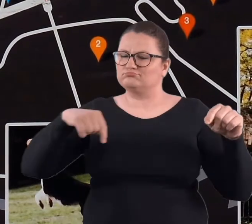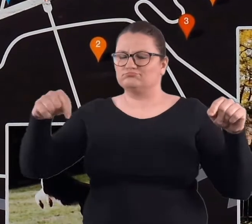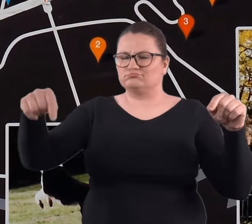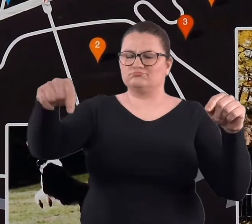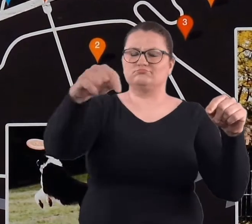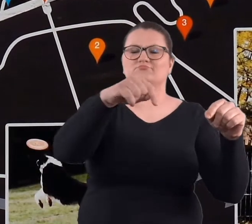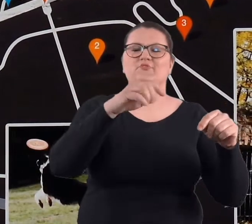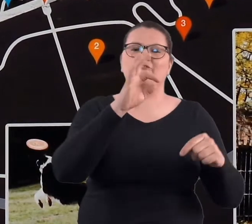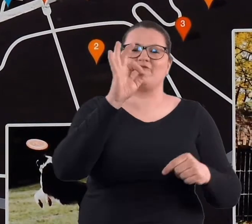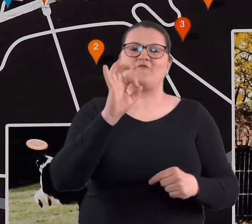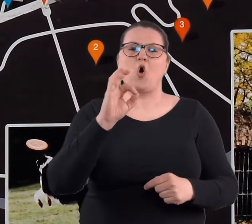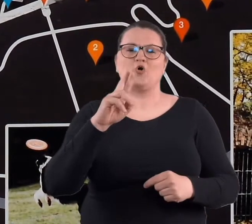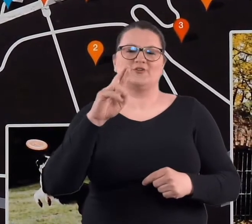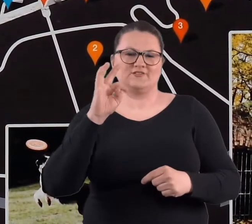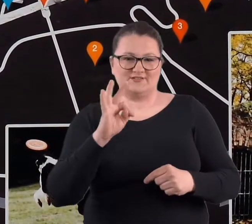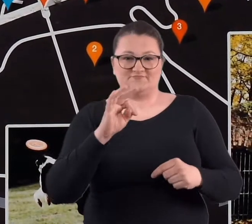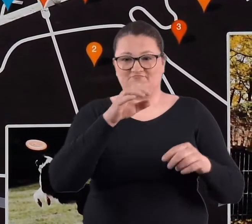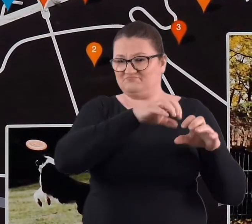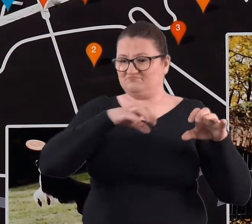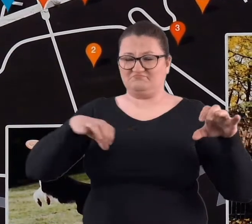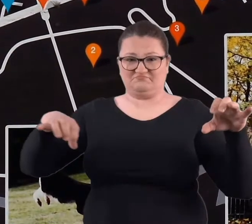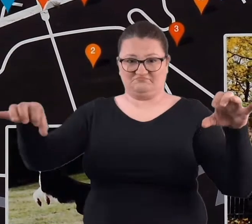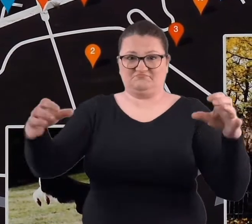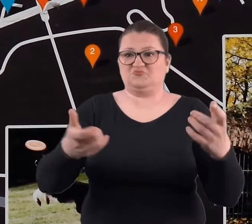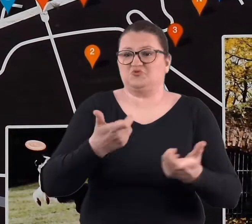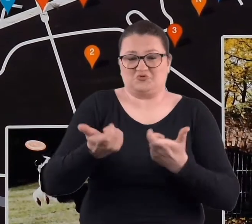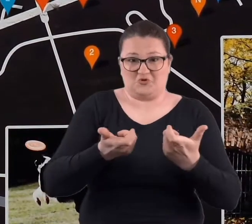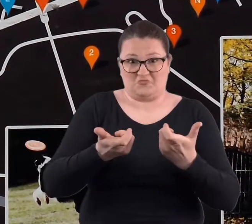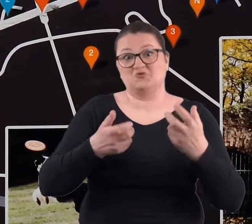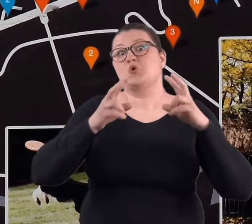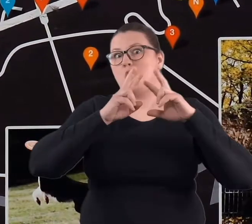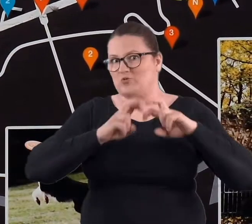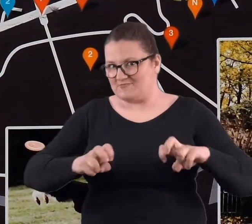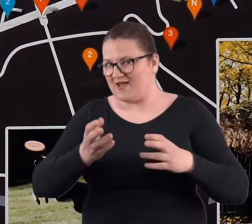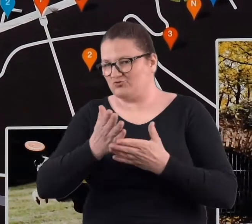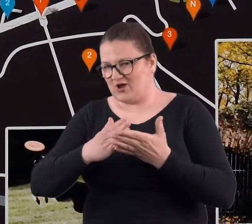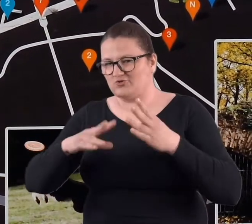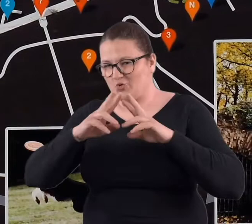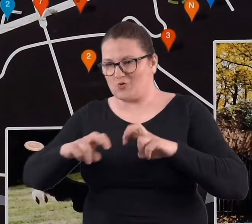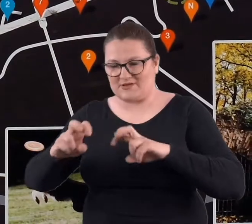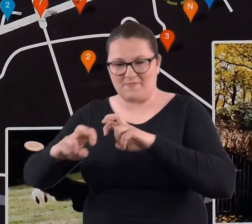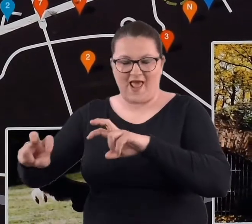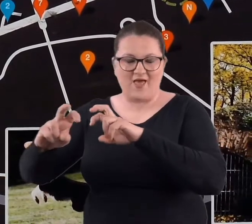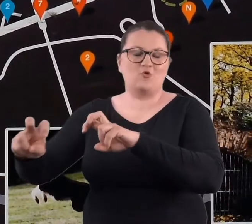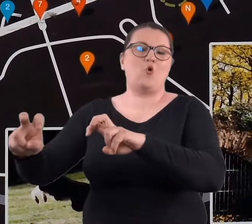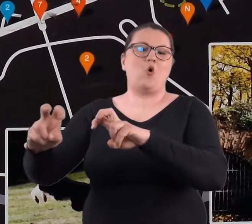więc niektóre rozebrano i powstał pomysł, żeby nie budować